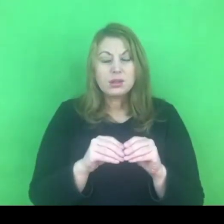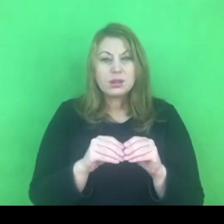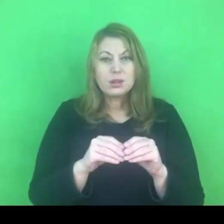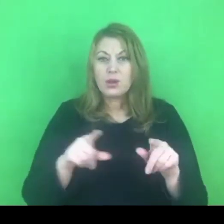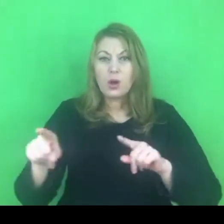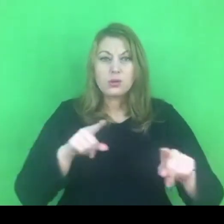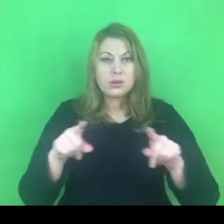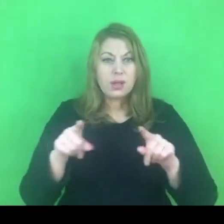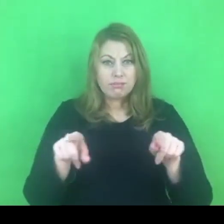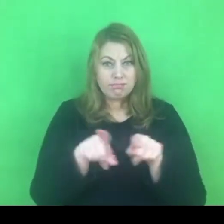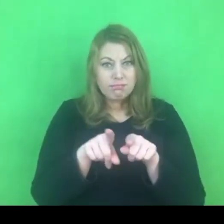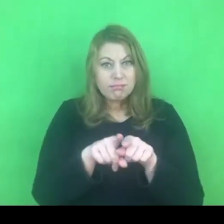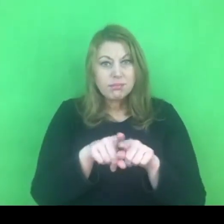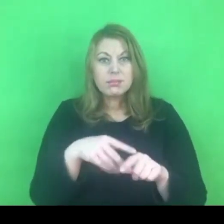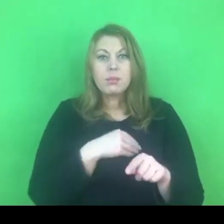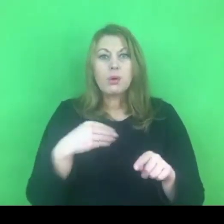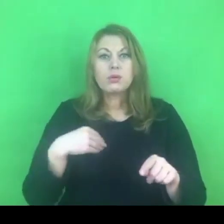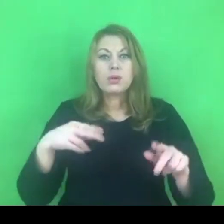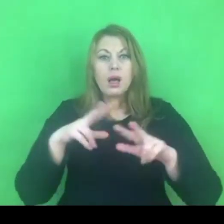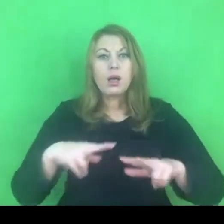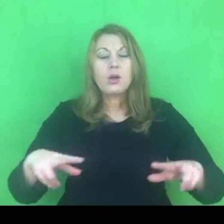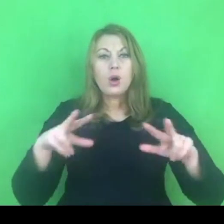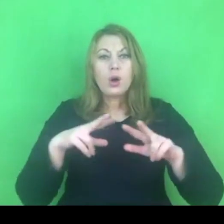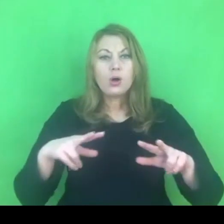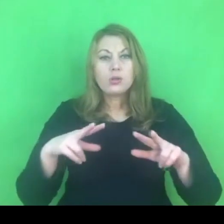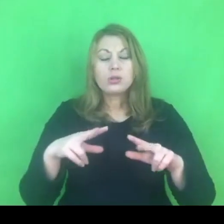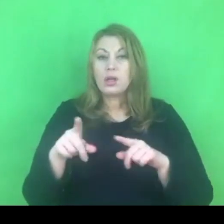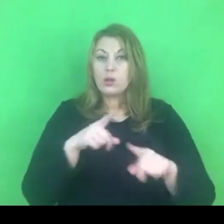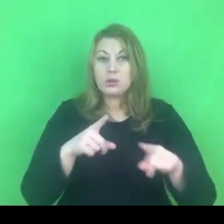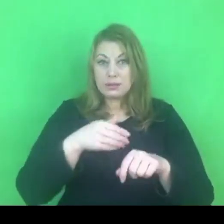Czy polska rodzina, to rodzina, w której jest przyzwolenie na stosowanie przemocy?